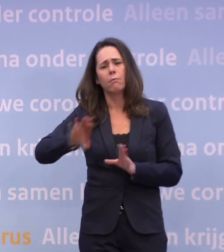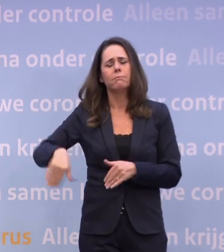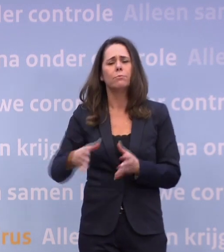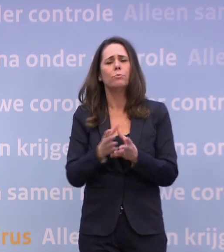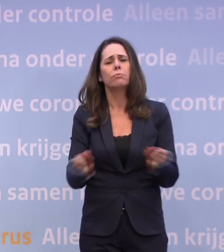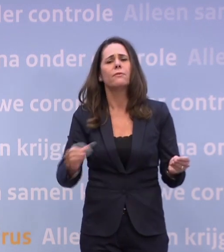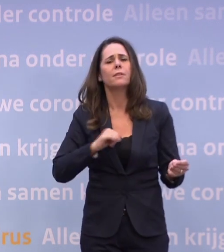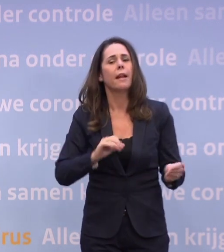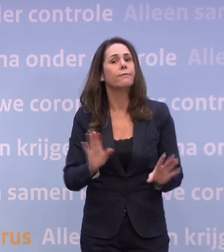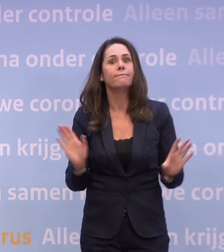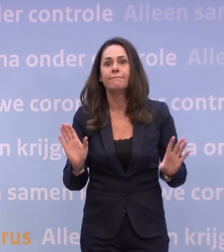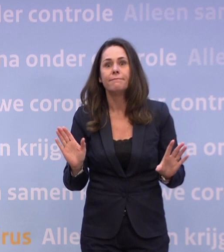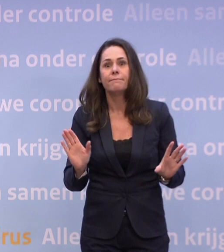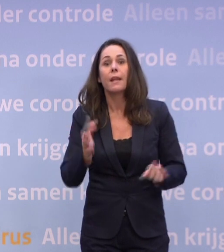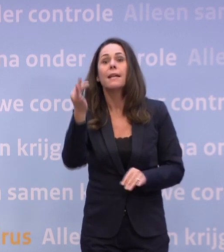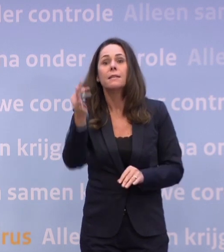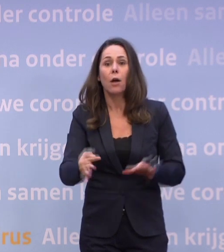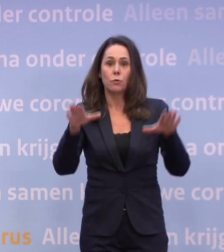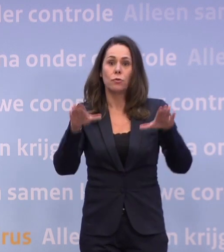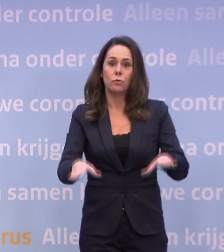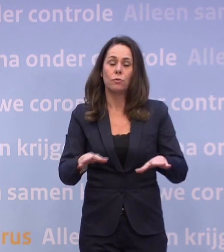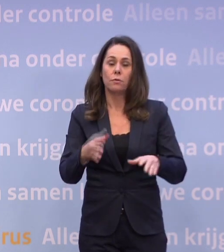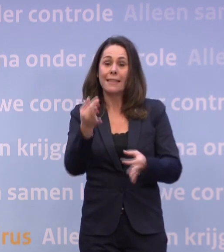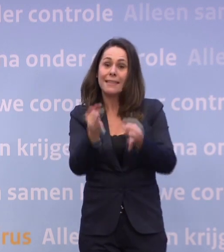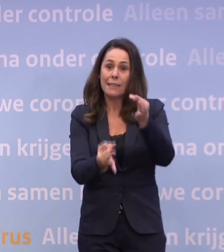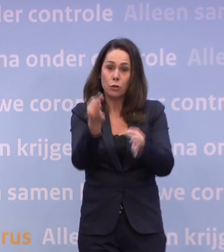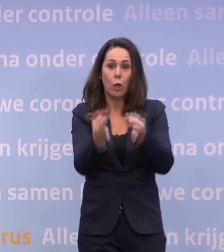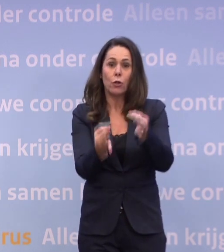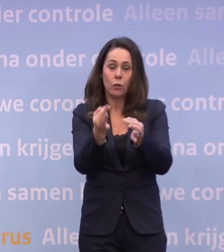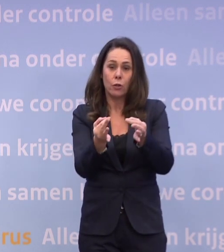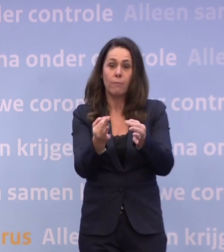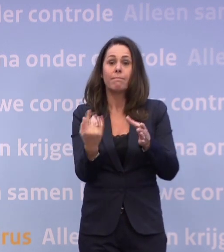Nee, blijf thuis, laat je testen en ga in quarantaine.